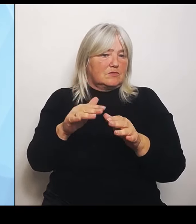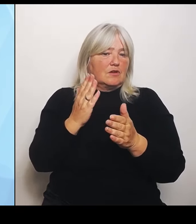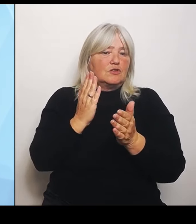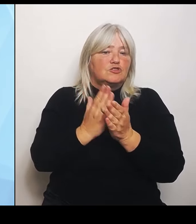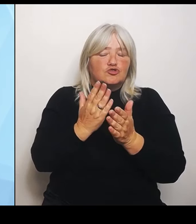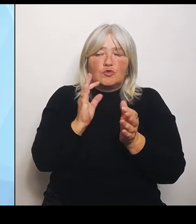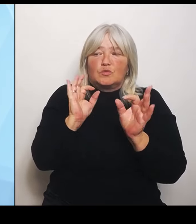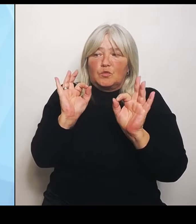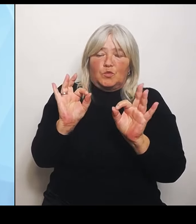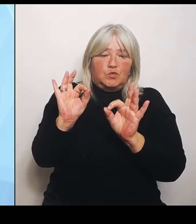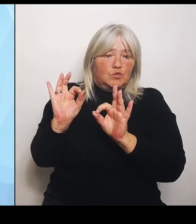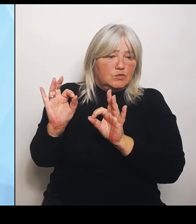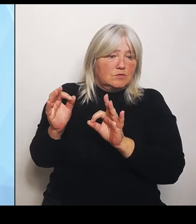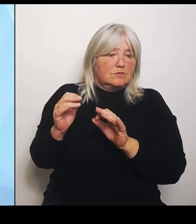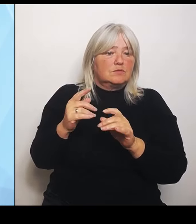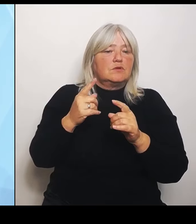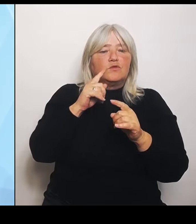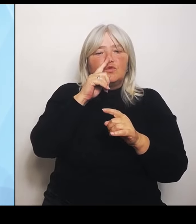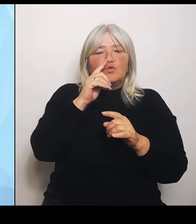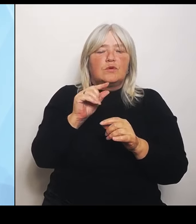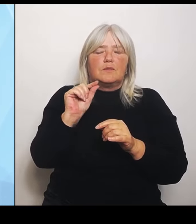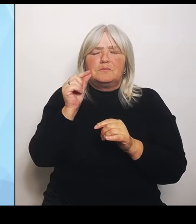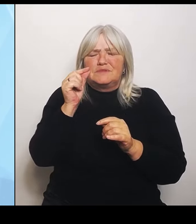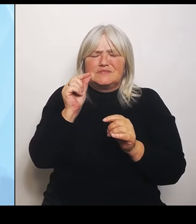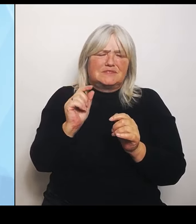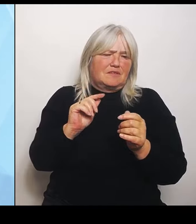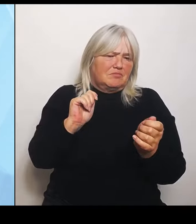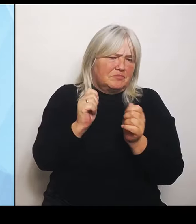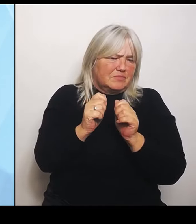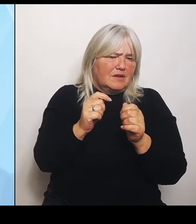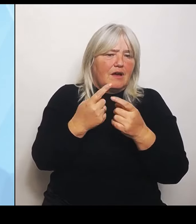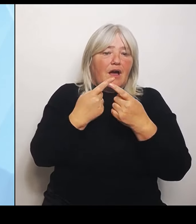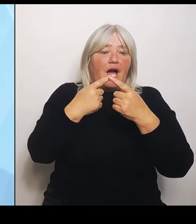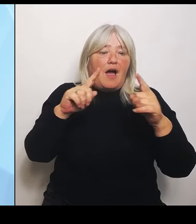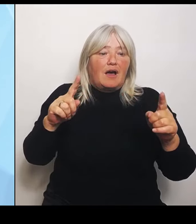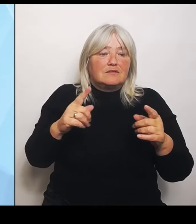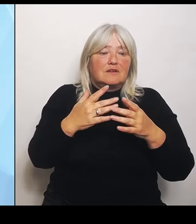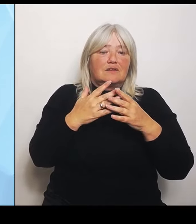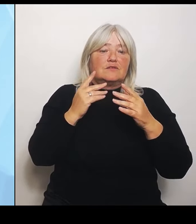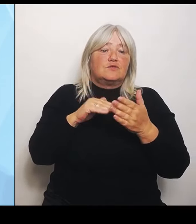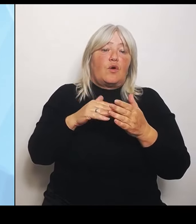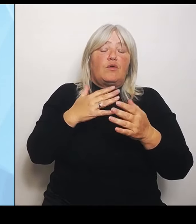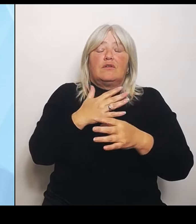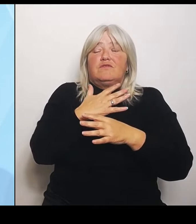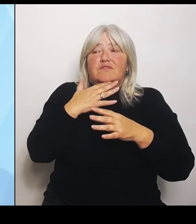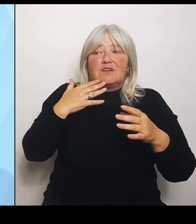In anderen Bereichen muss noch viel großflächiger etwas getan werden. Einige haben schon ein Gutachten gemacht, andere brauchen